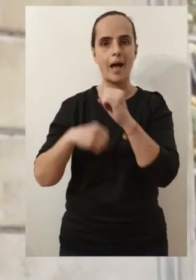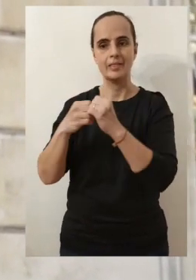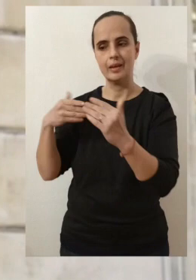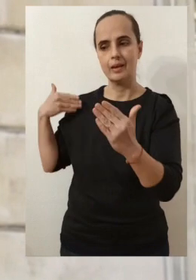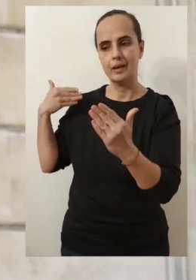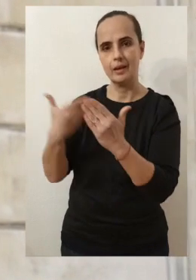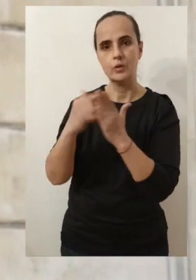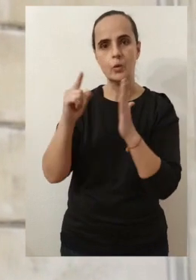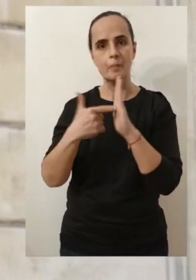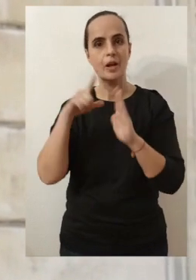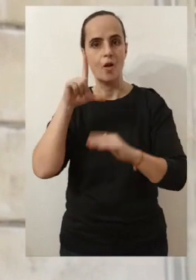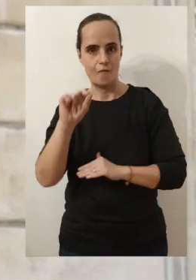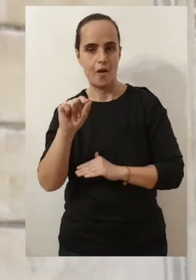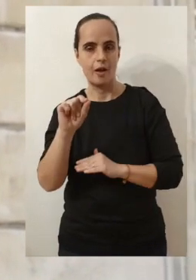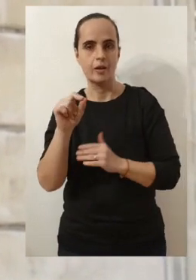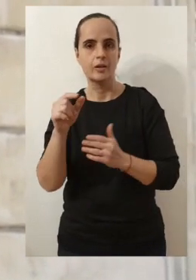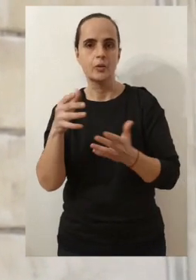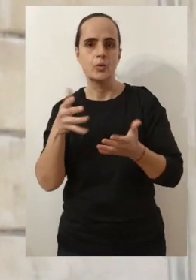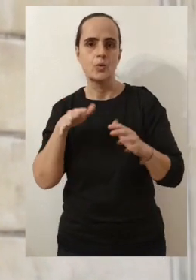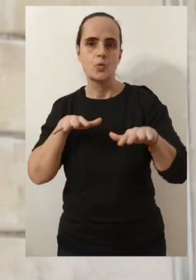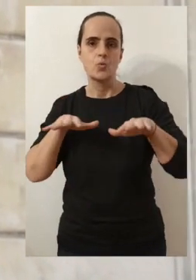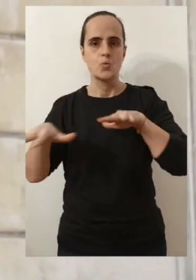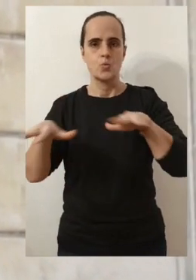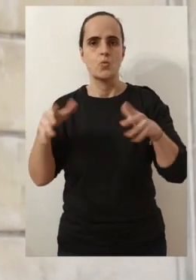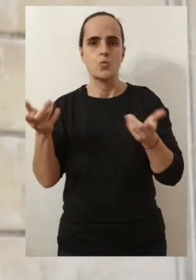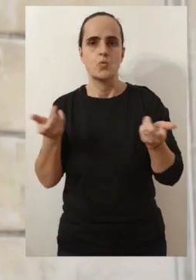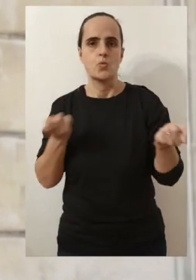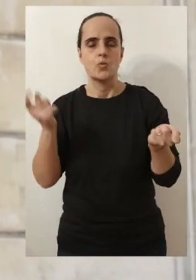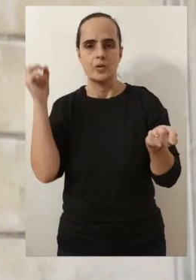que l'année 2020 qui a été éprouvante pour nous tous.